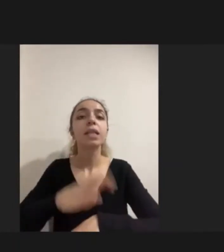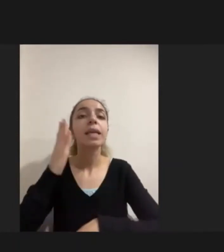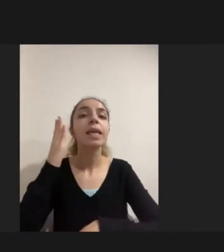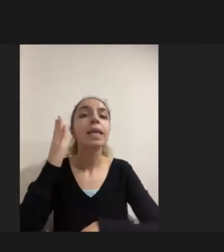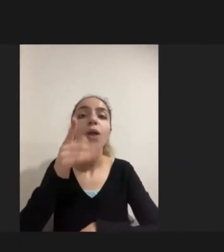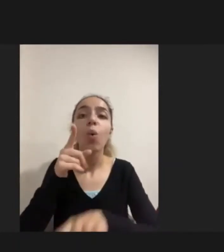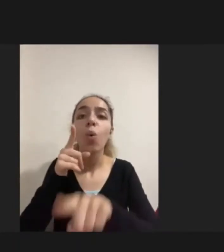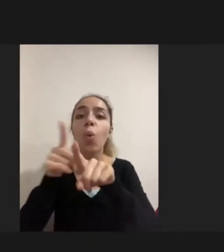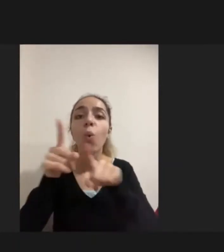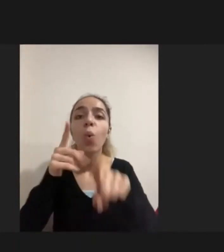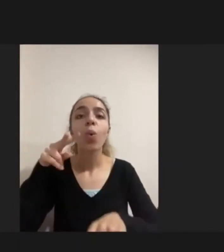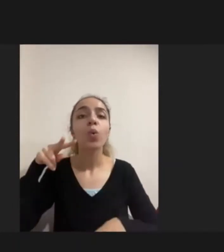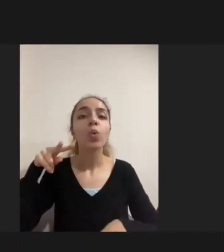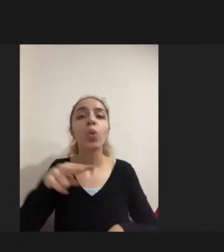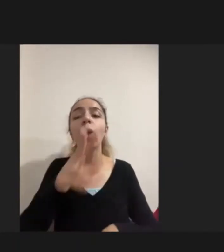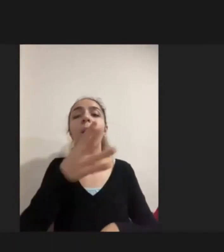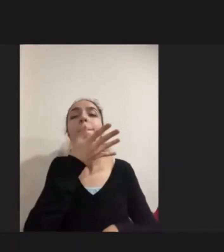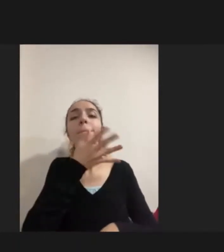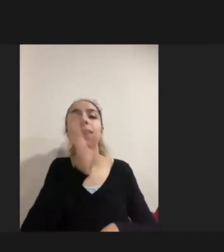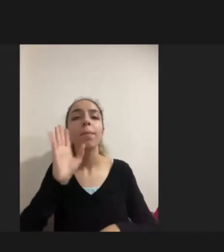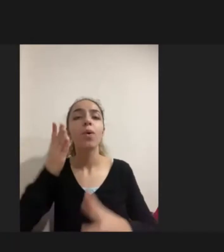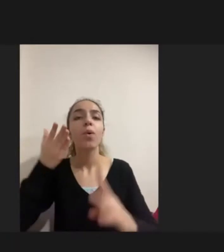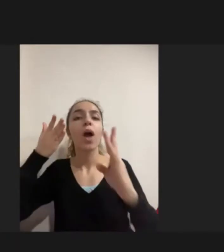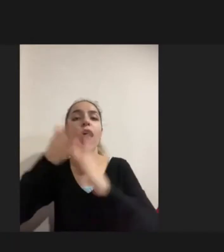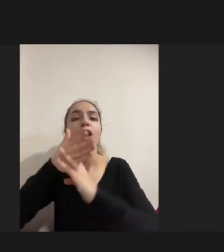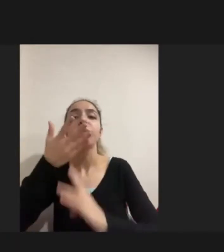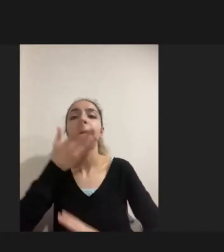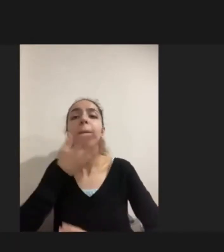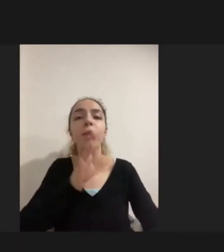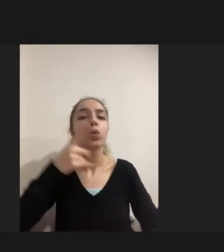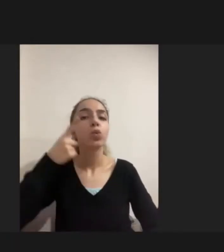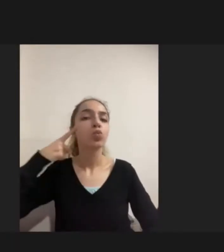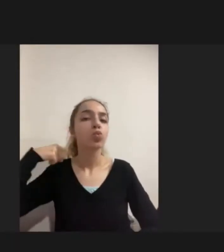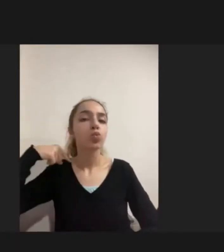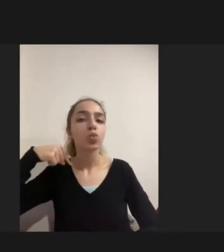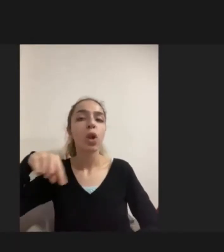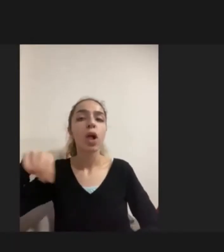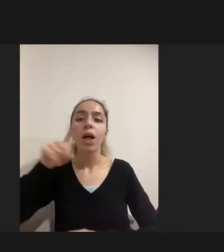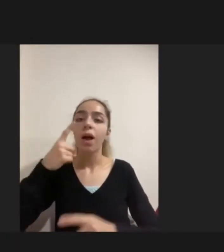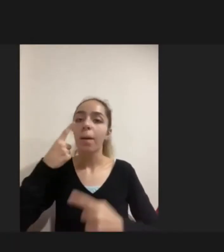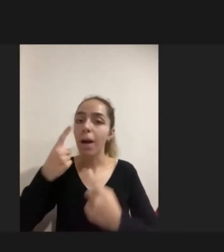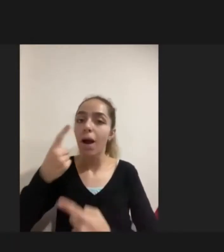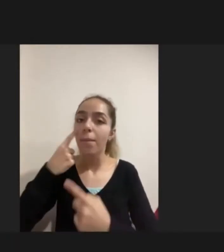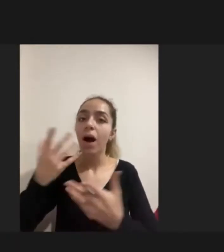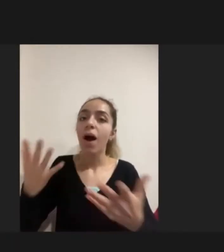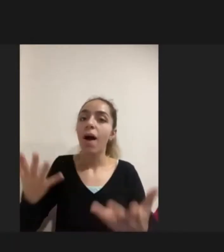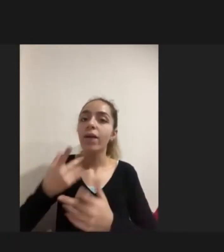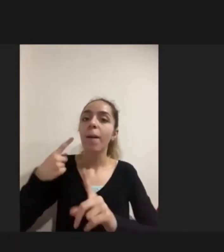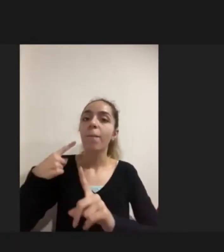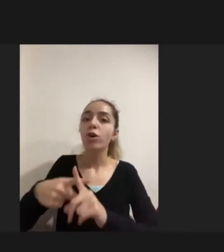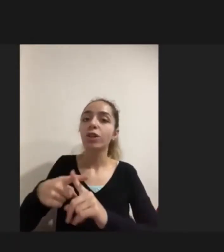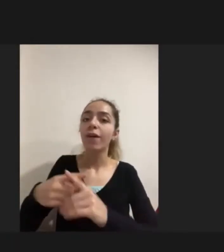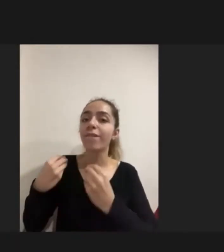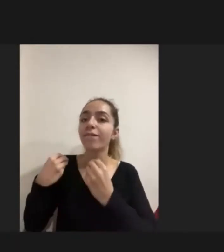Oraya nasıl erişebileceğini bilmemesi Suriyelilere ilgileniyorlar mı bakıyorlar mı Biz bunu cebimizden mi karşılayacağız